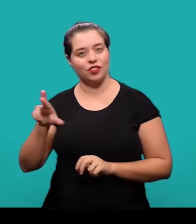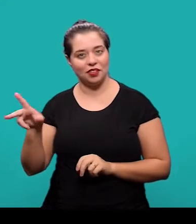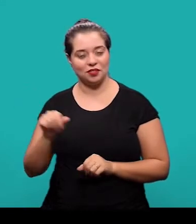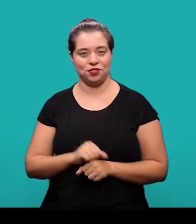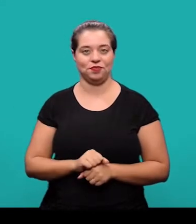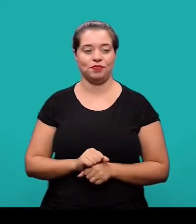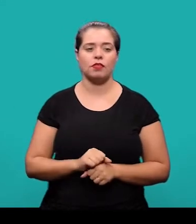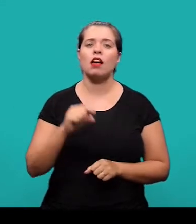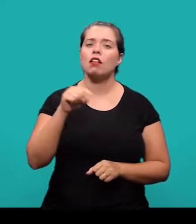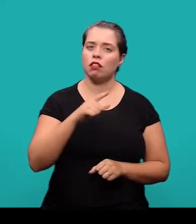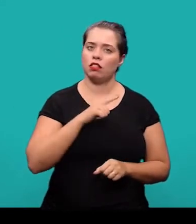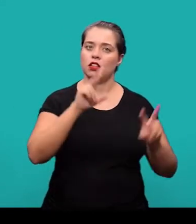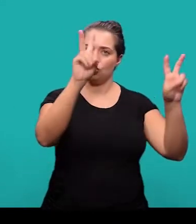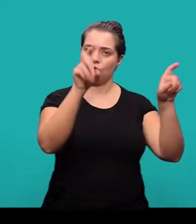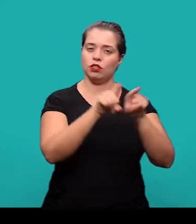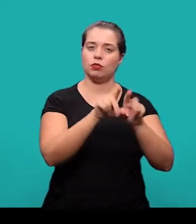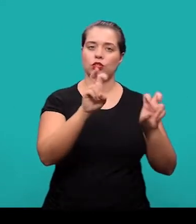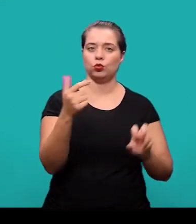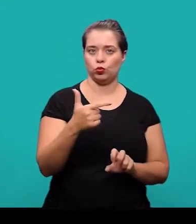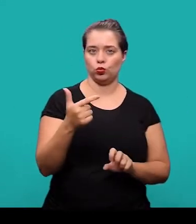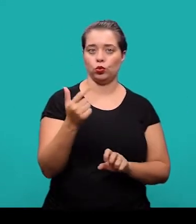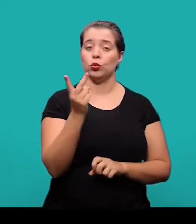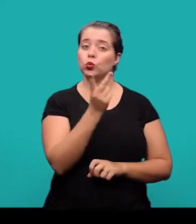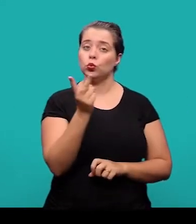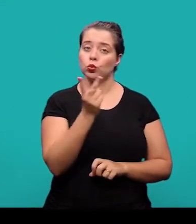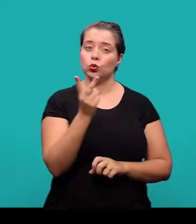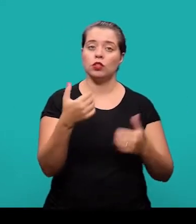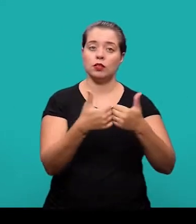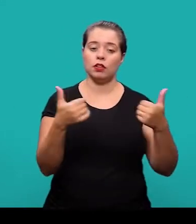Nesse caso há título e subtítulo e eles foram separados por dois pontos.